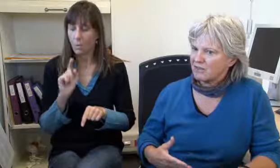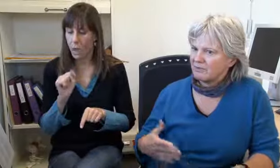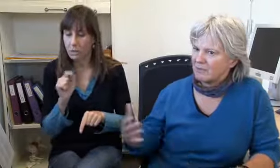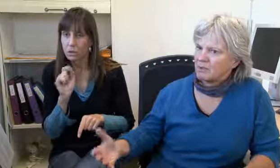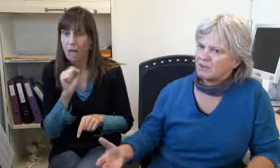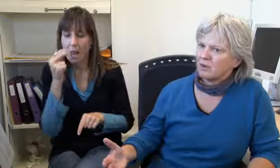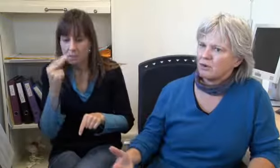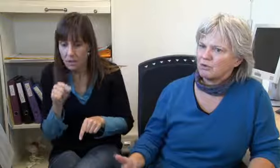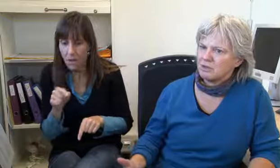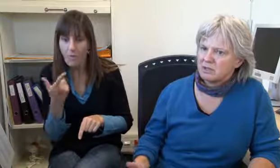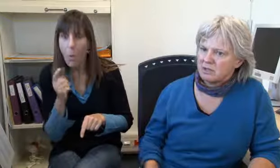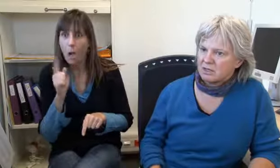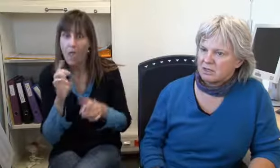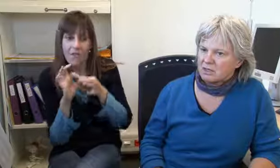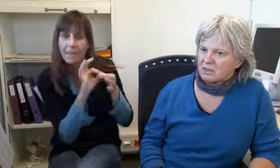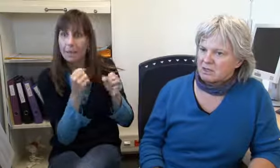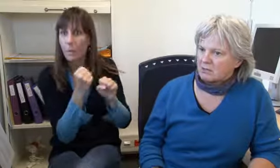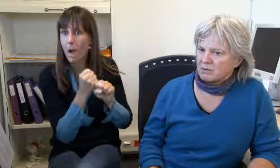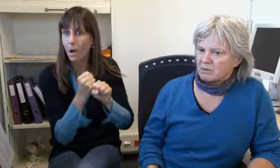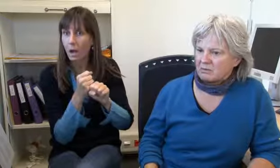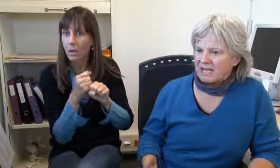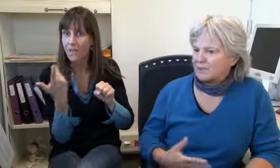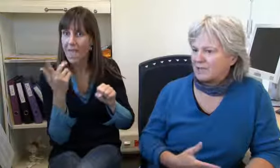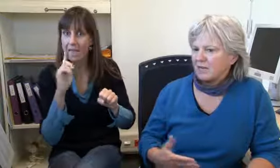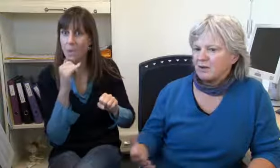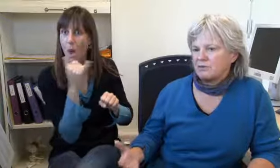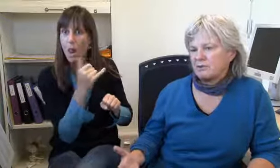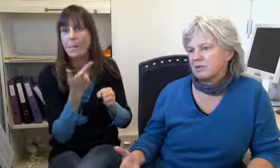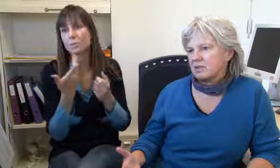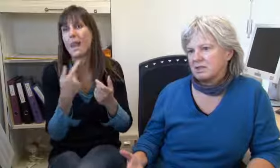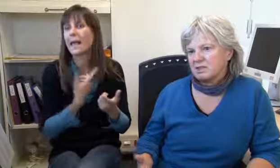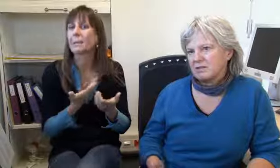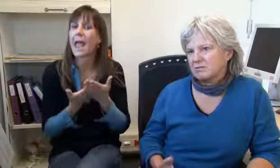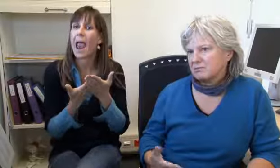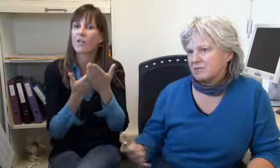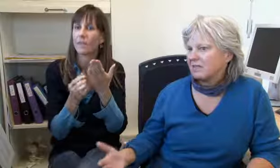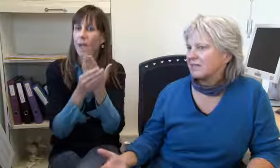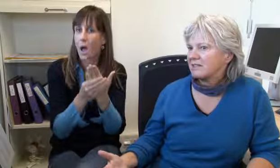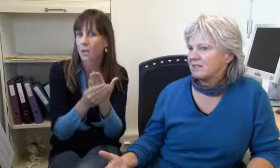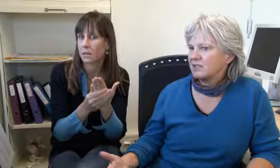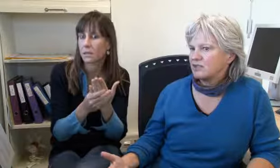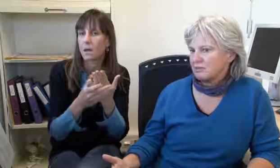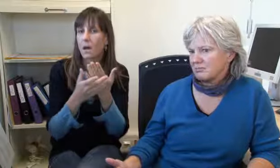Und dann schauen wo können wir eine Verbindung herstellen, wenn kann sie anrufen, „Helfende Hand“